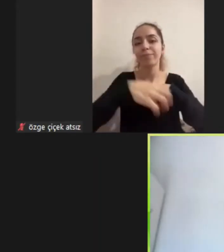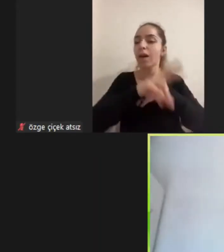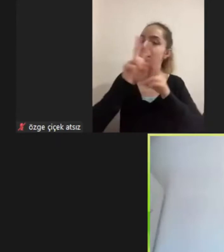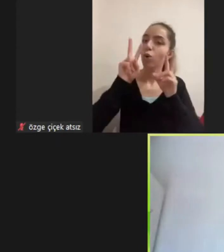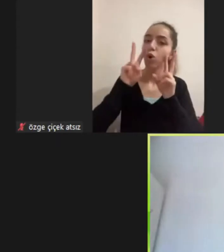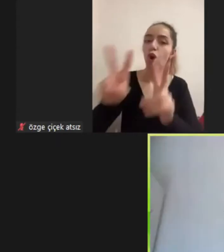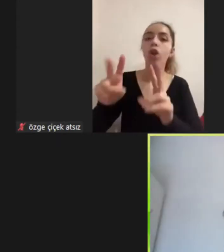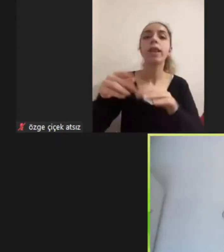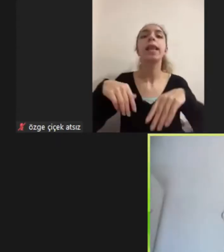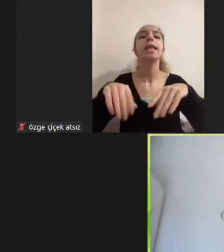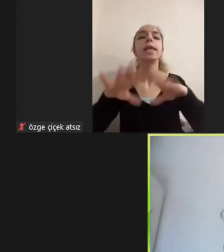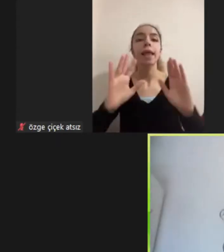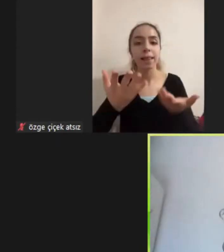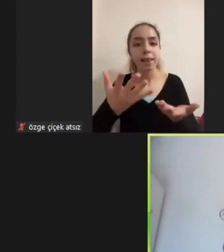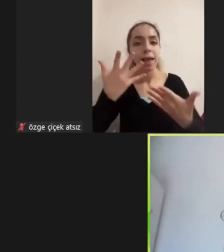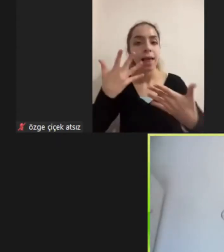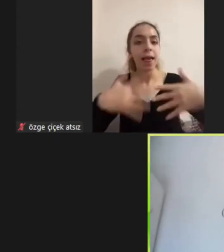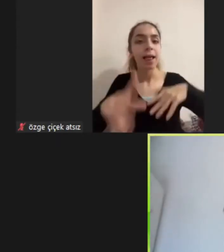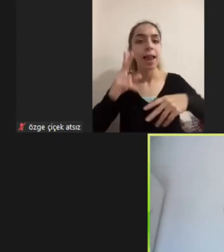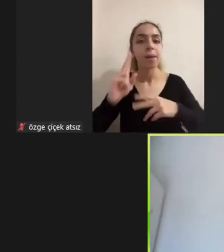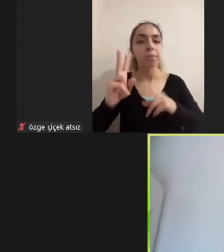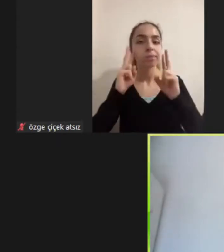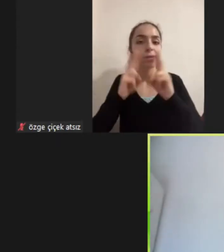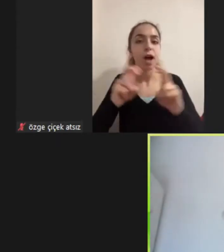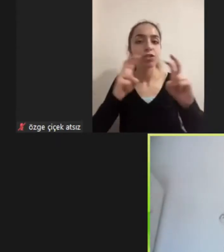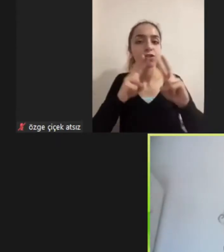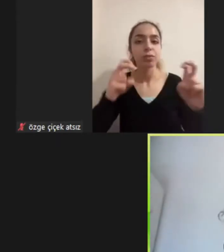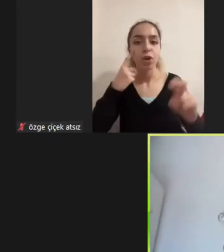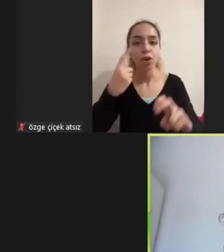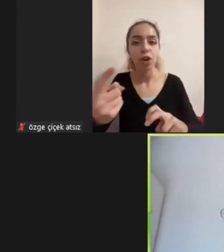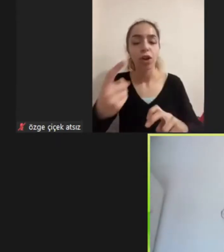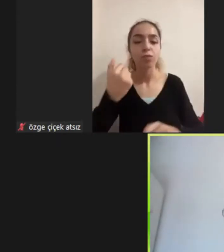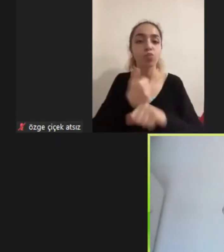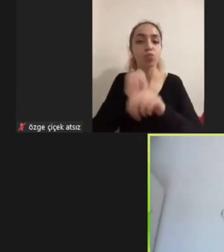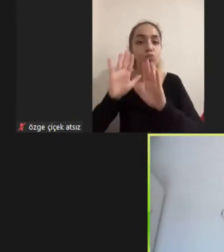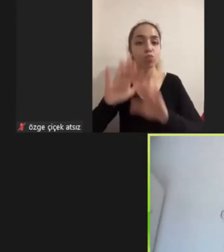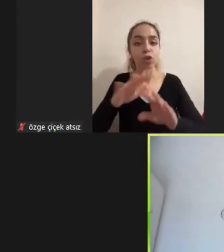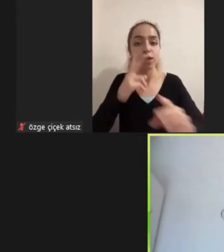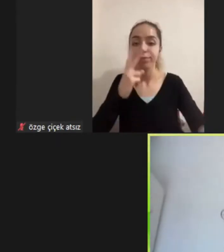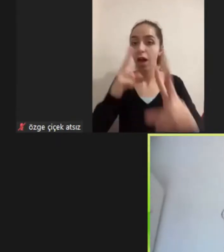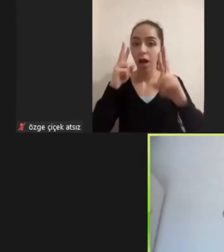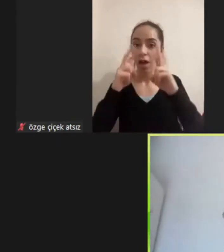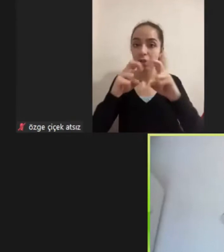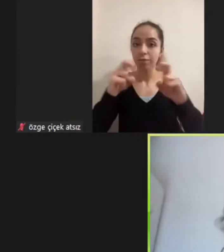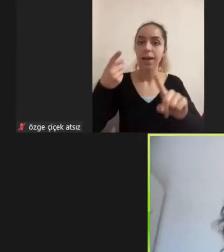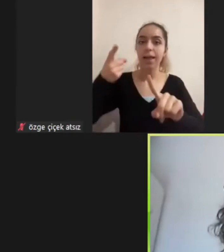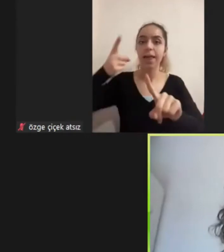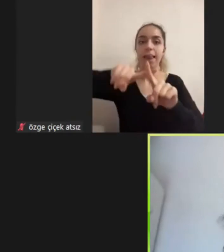Engellik Araştırmalarını hem de mülteci araştırmalarına dahil ederek Son yıllarda